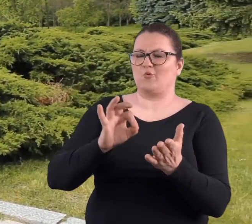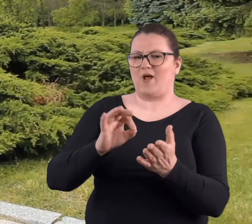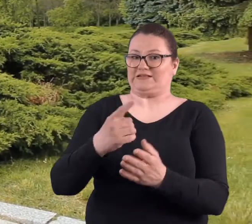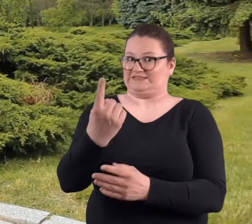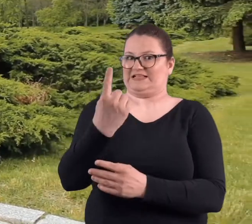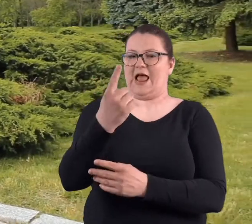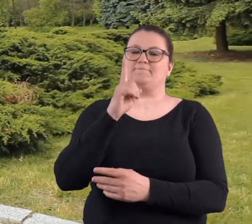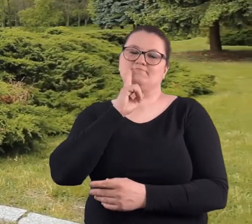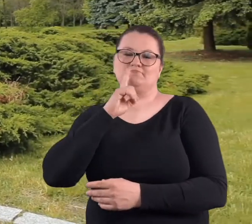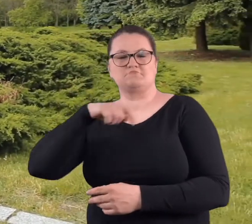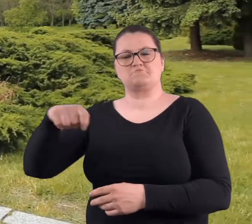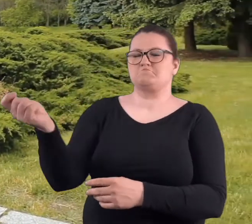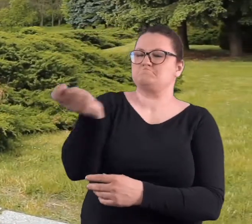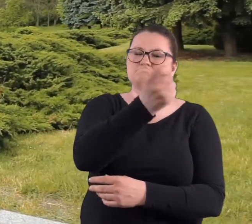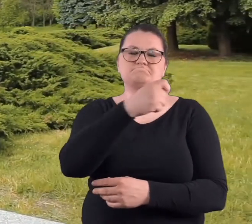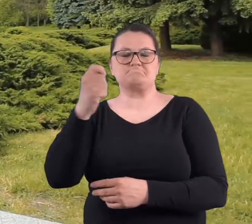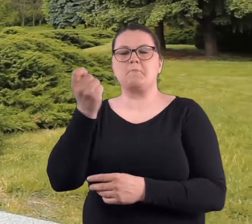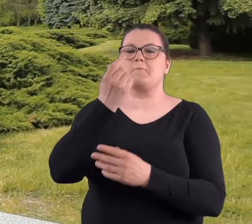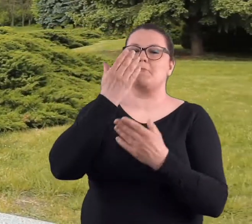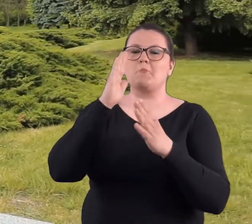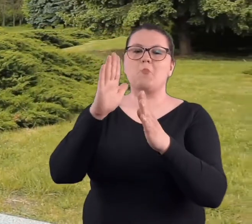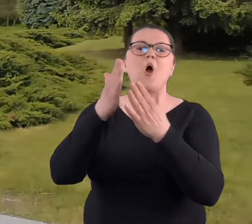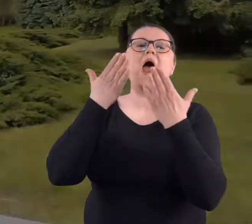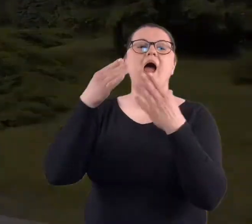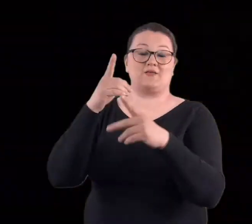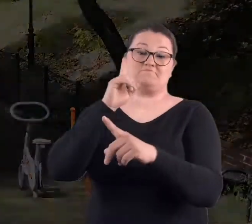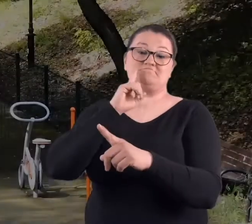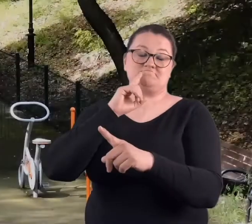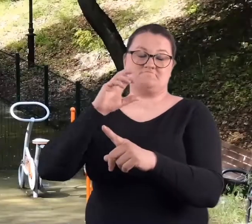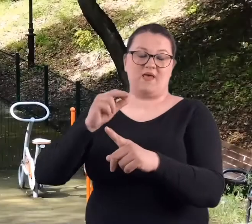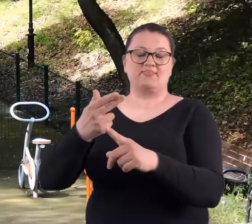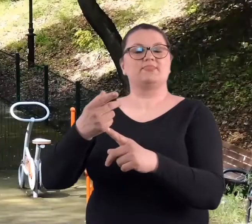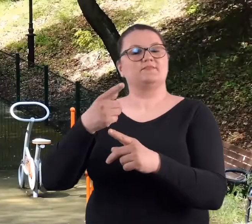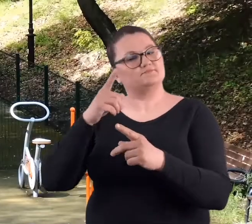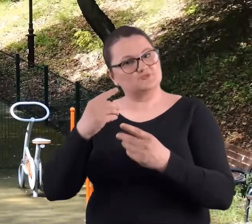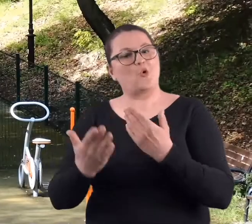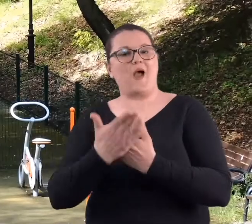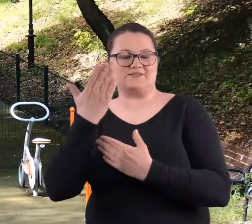swoje, wtedy solo zademonstrował jeden pan, który jak się okazało,